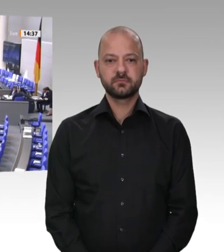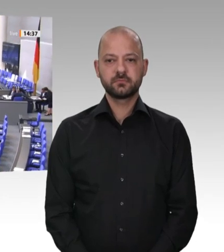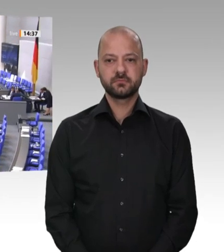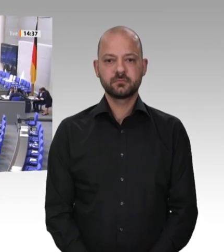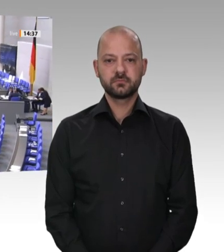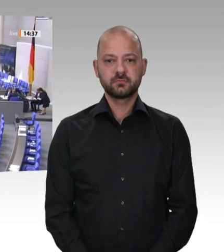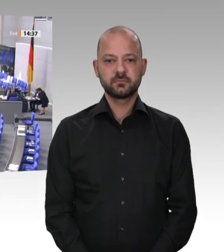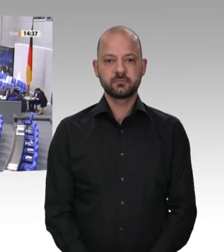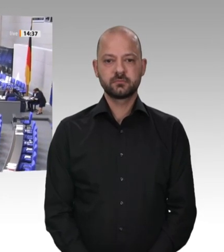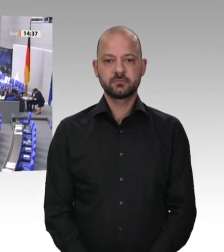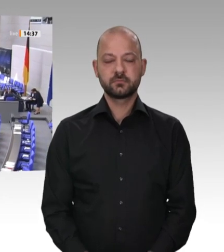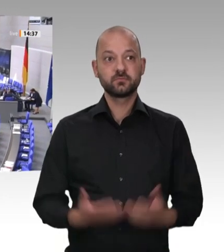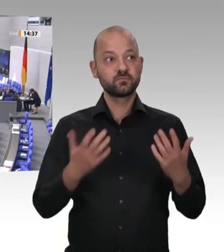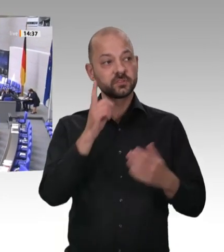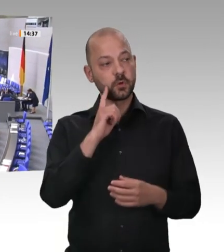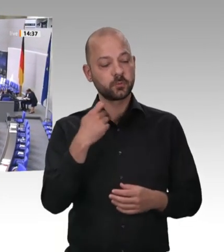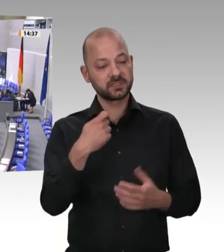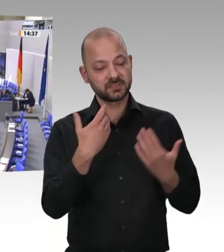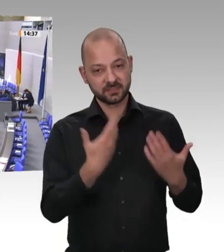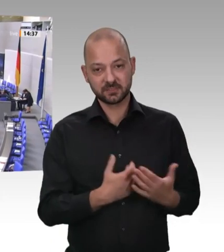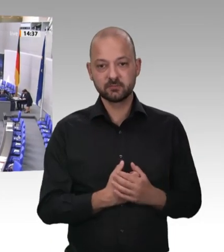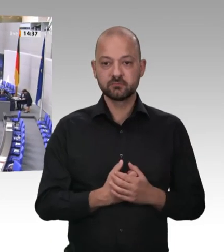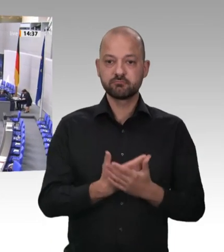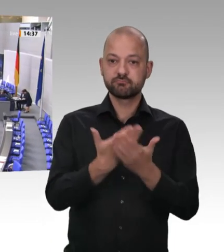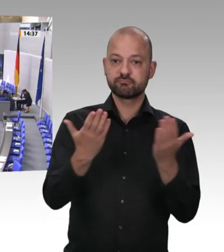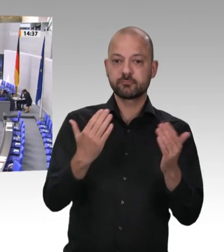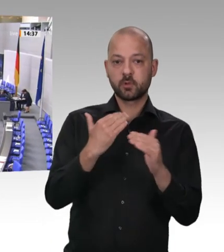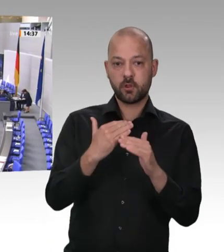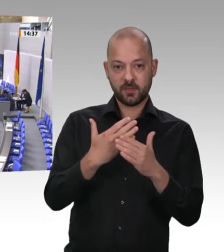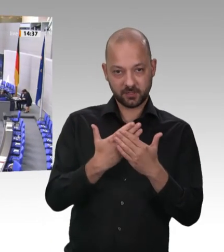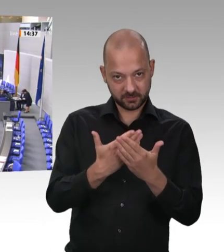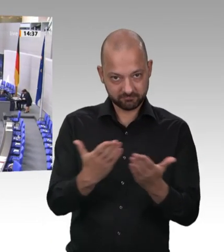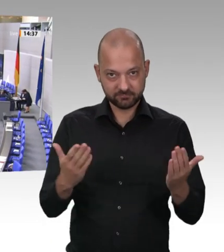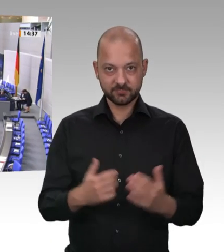Über Verbesserungen des Gesundheitsschutzes der Arbeitnehmer in der Fleischindustrie